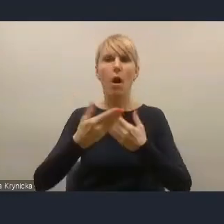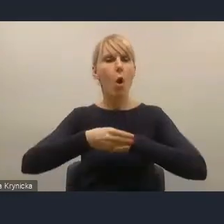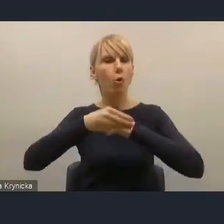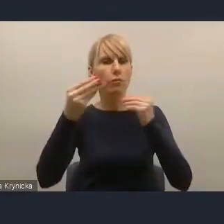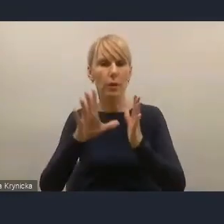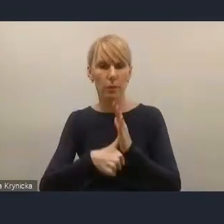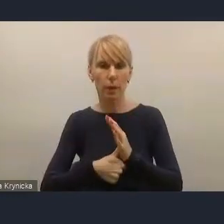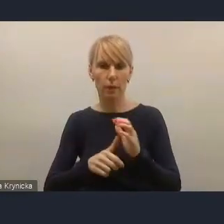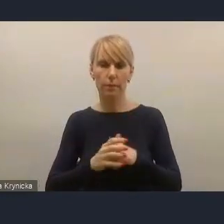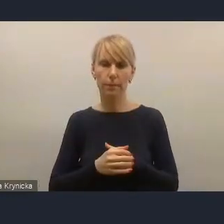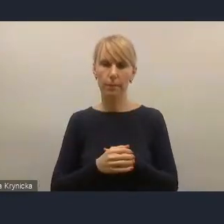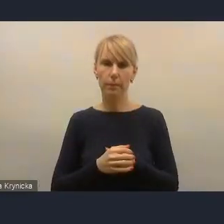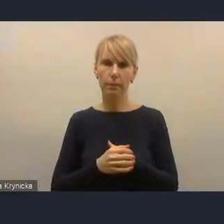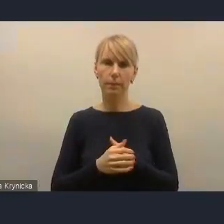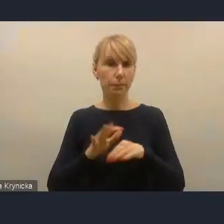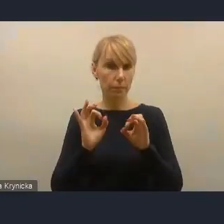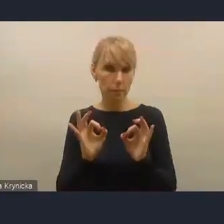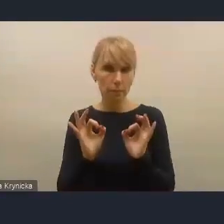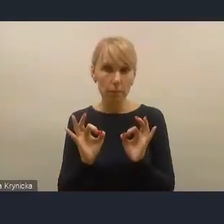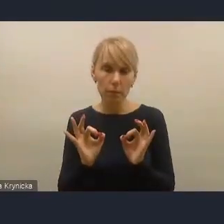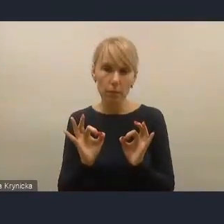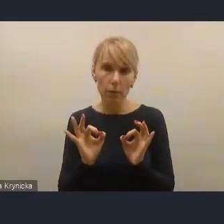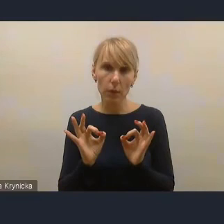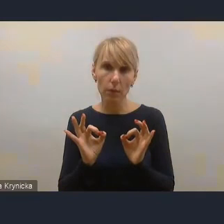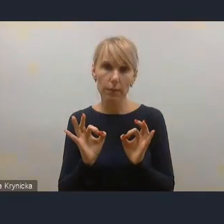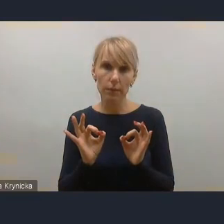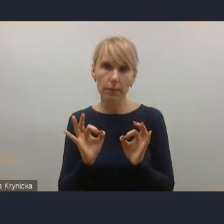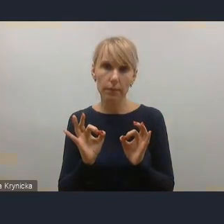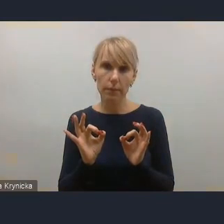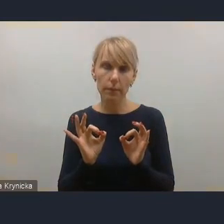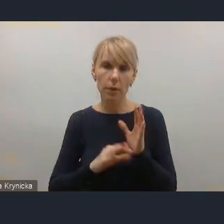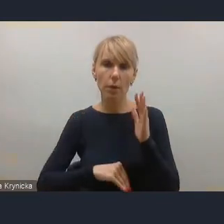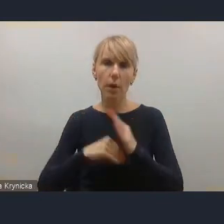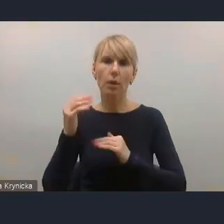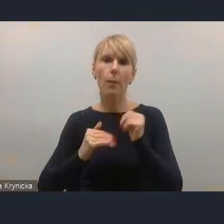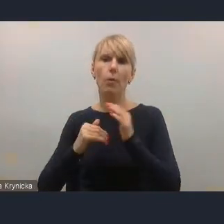Dzisiaj coraz większe znaczenie przywiązują do budowania relacji z mieszkańcami.